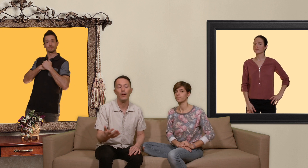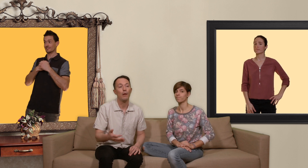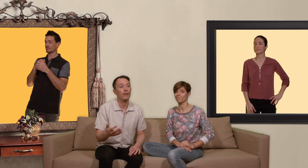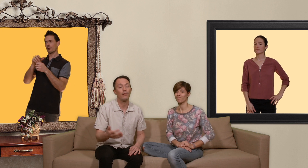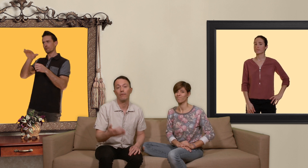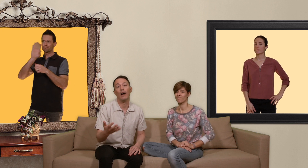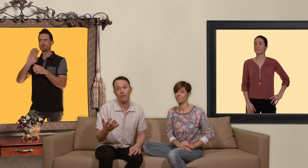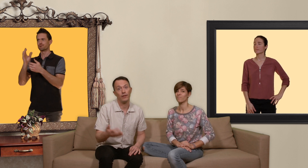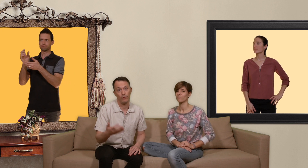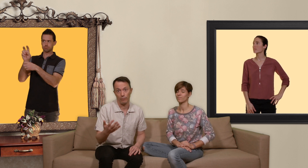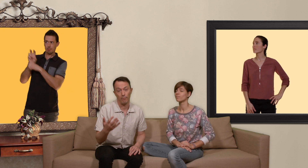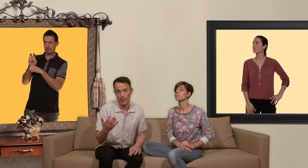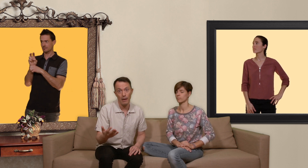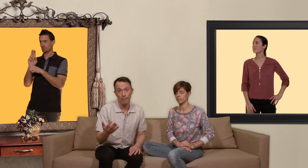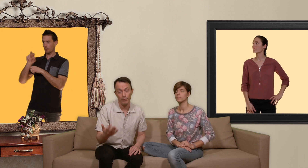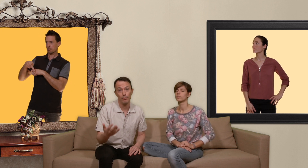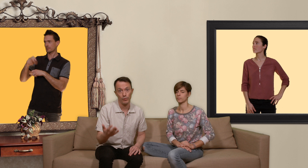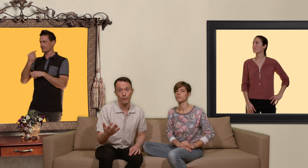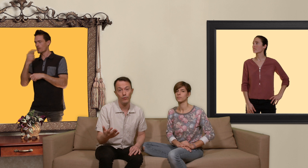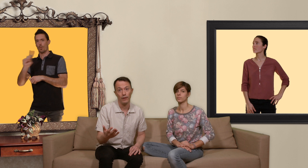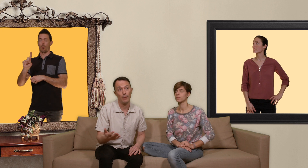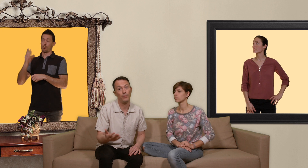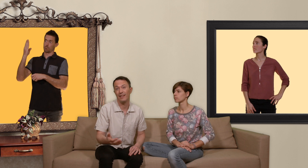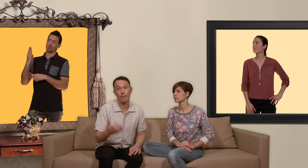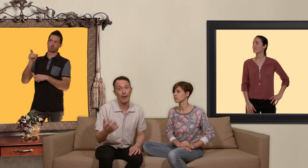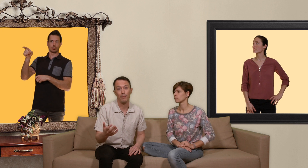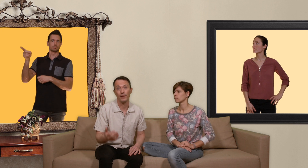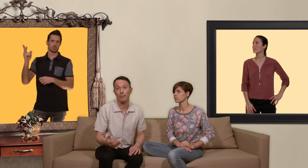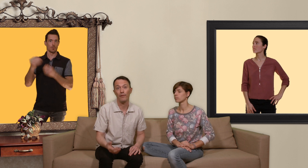parce que ils ont bien plus besoin que vous et puis la PrEP ne s'improvise